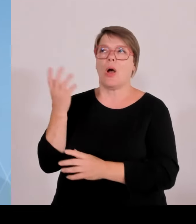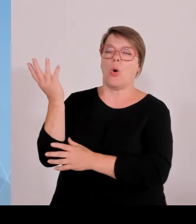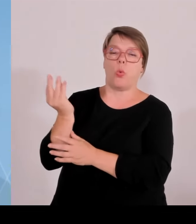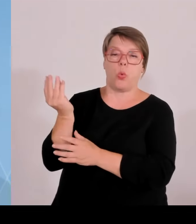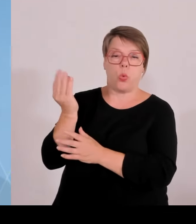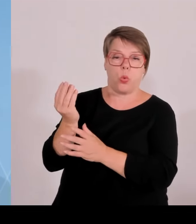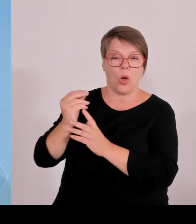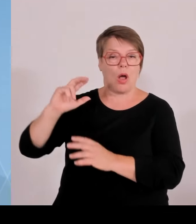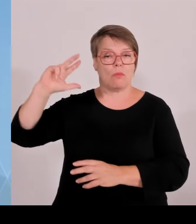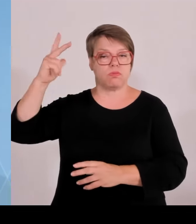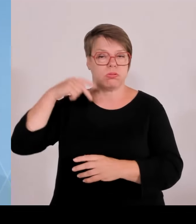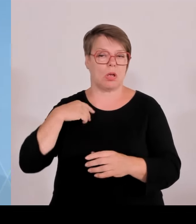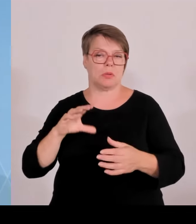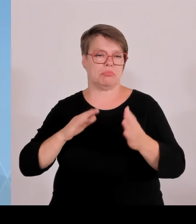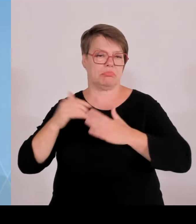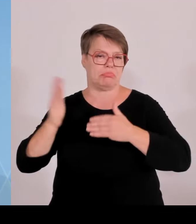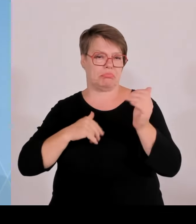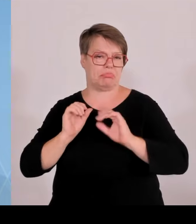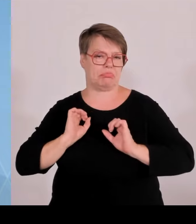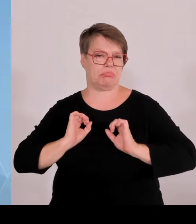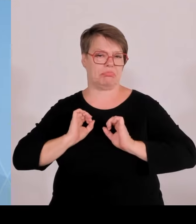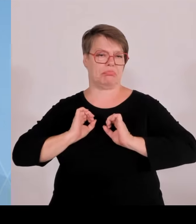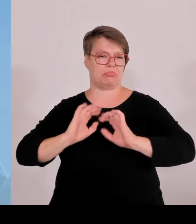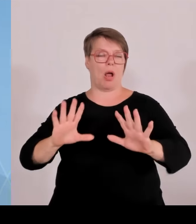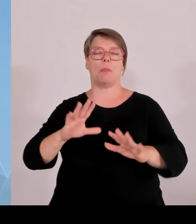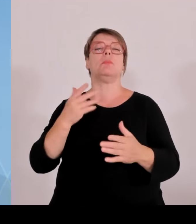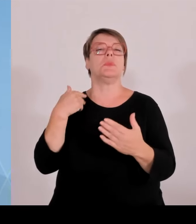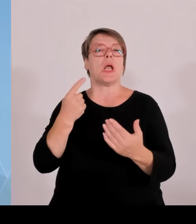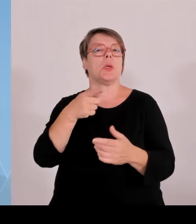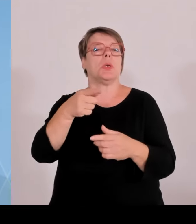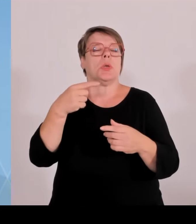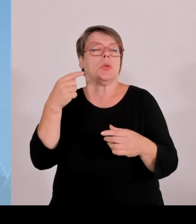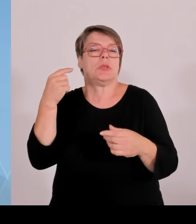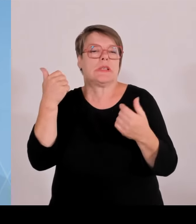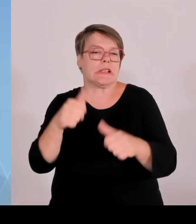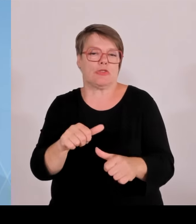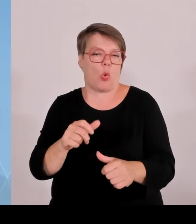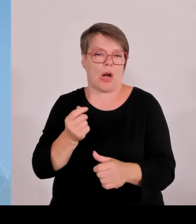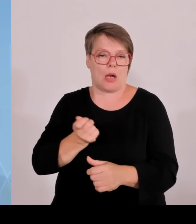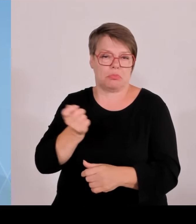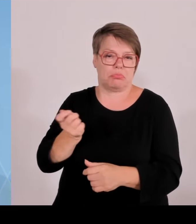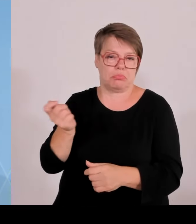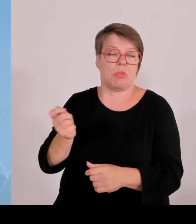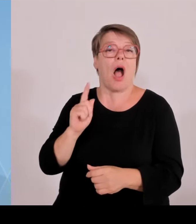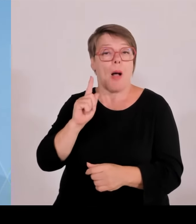diese Regelung rein und es fehlt jede PV-Freifläche rein, die über einem